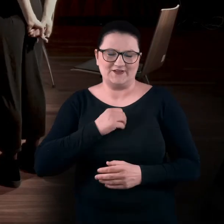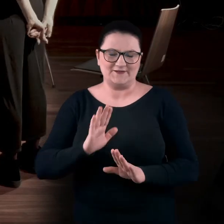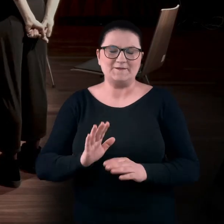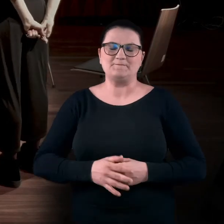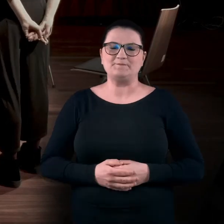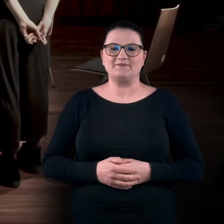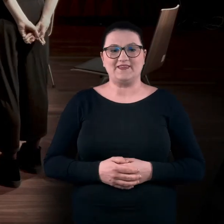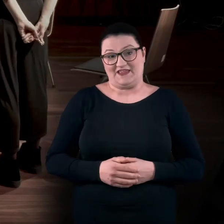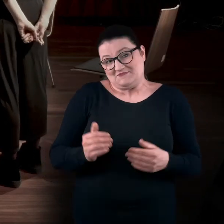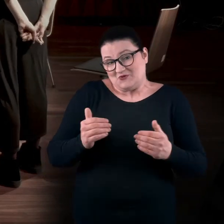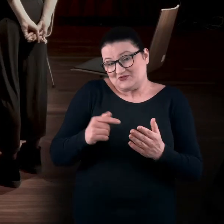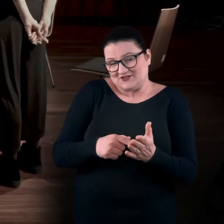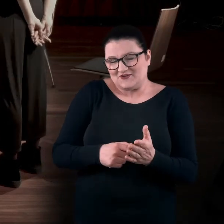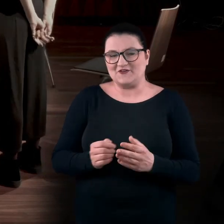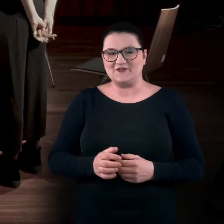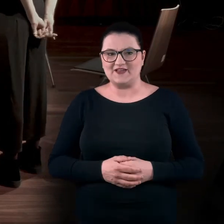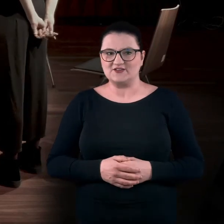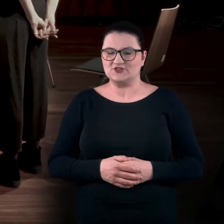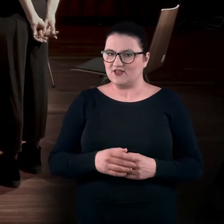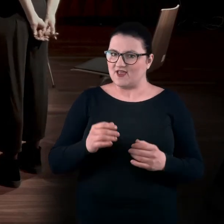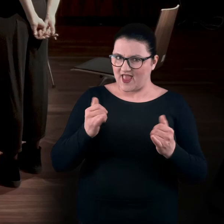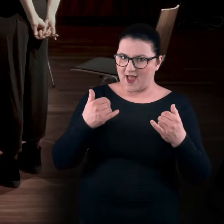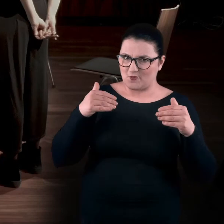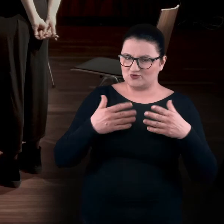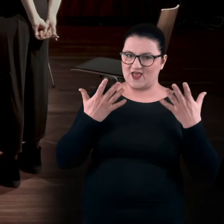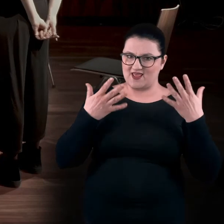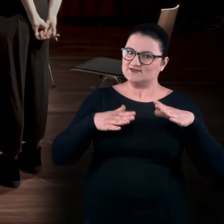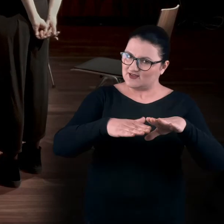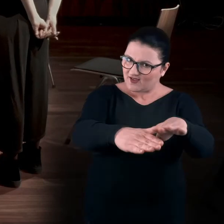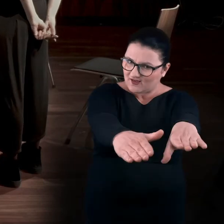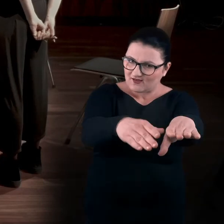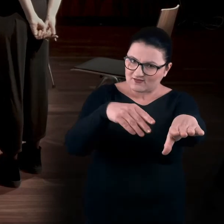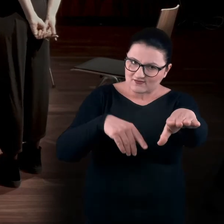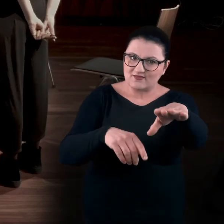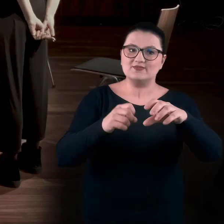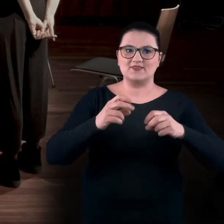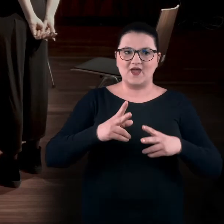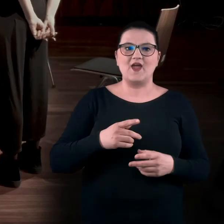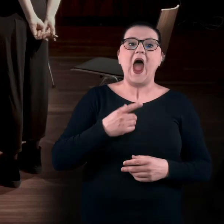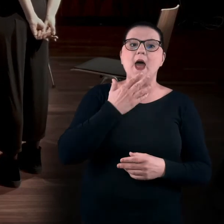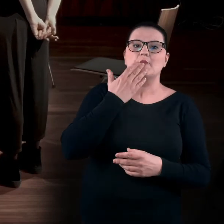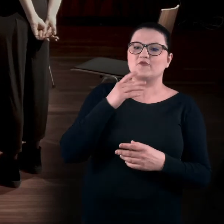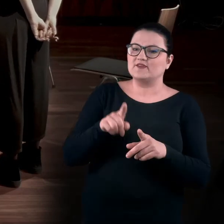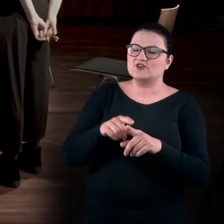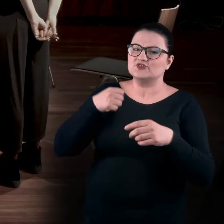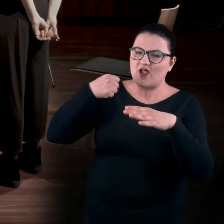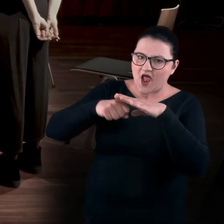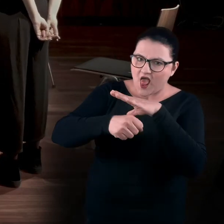No, być może. Czyli można było te dłonie wyciągnąć do przodu? Ale też pojawił się wątek przeczołgiwania.